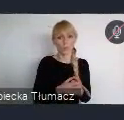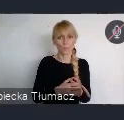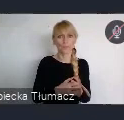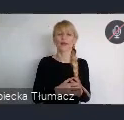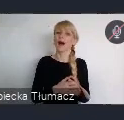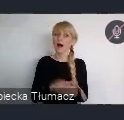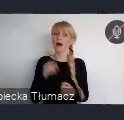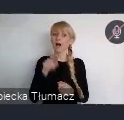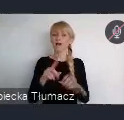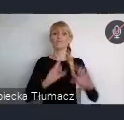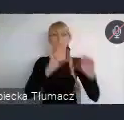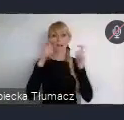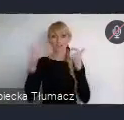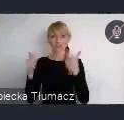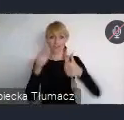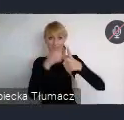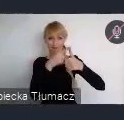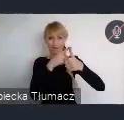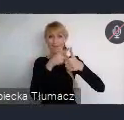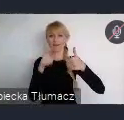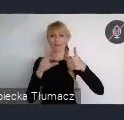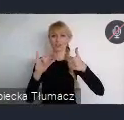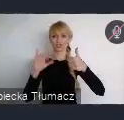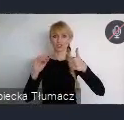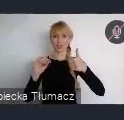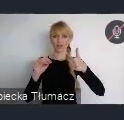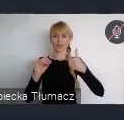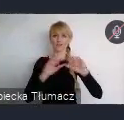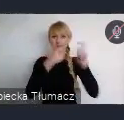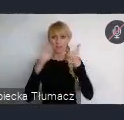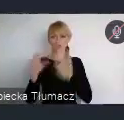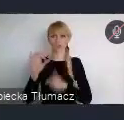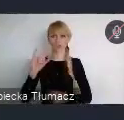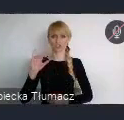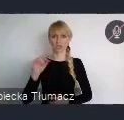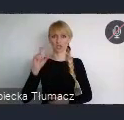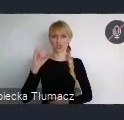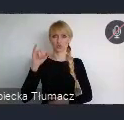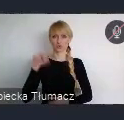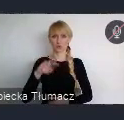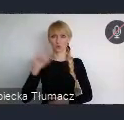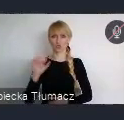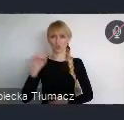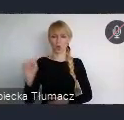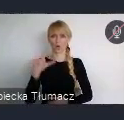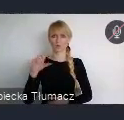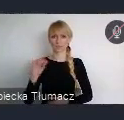Bo one mają taki wymiar, oczywiście one też, polegają na tym, że prezentują, one są skupione wokół jakiegoś tematu. I można ten temat zaproponować.